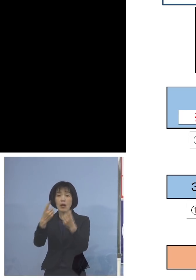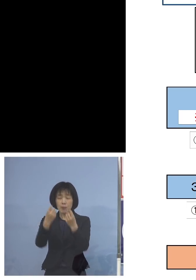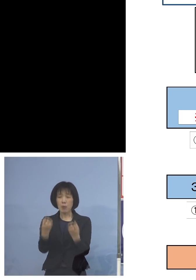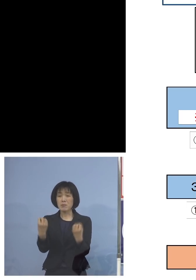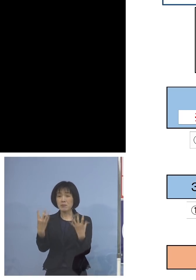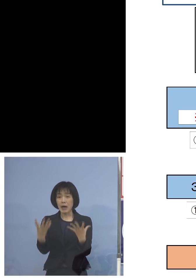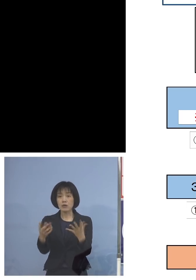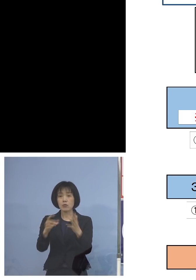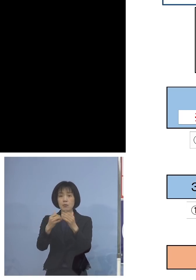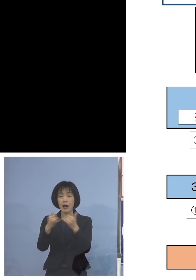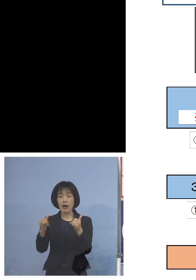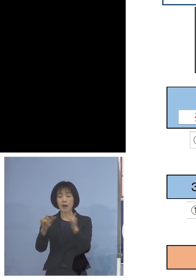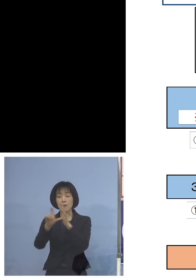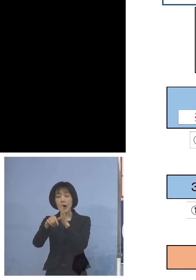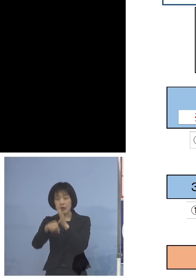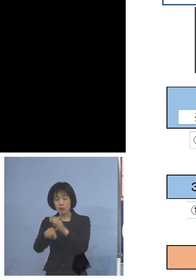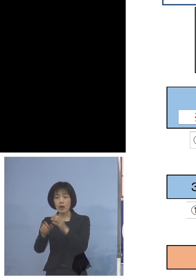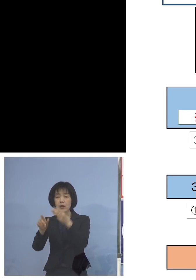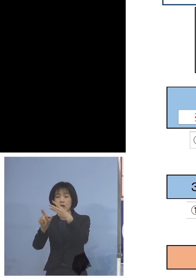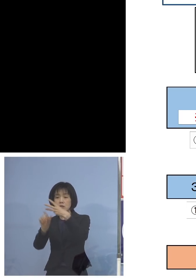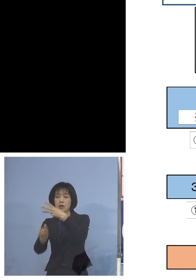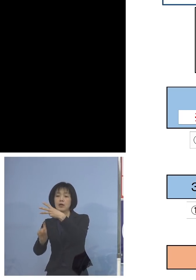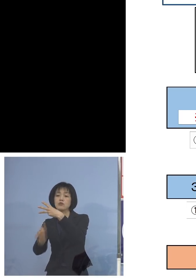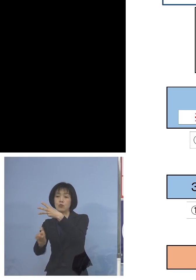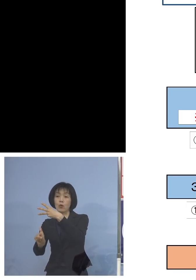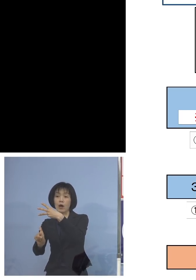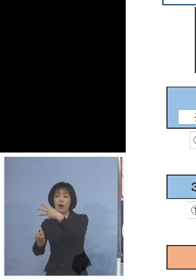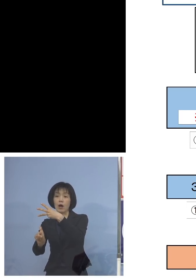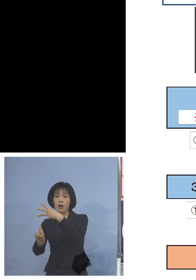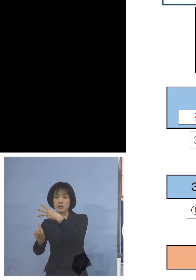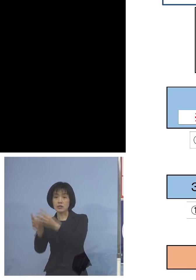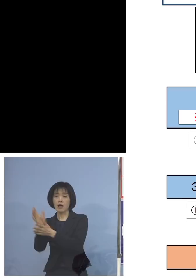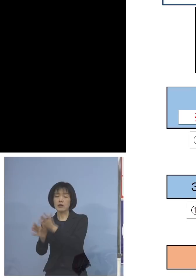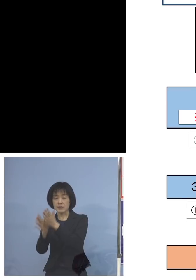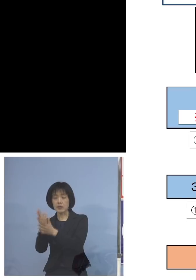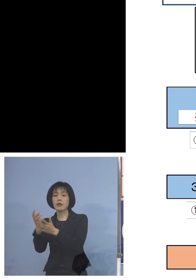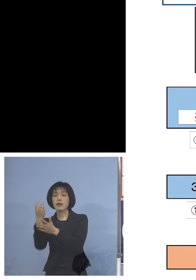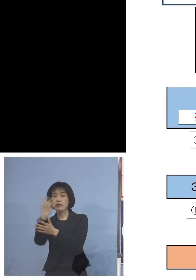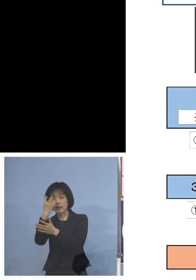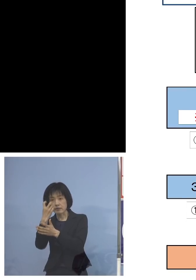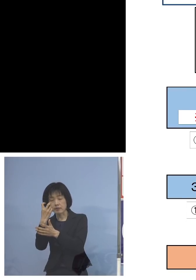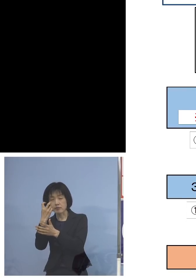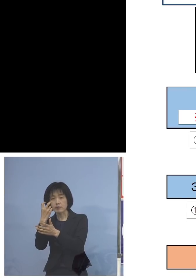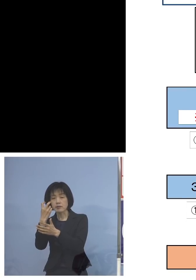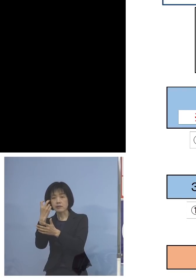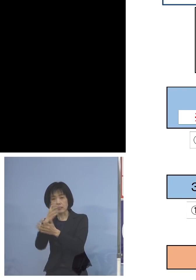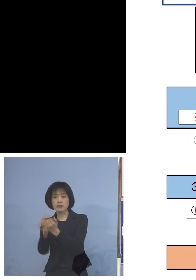3月10日追検査、追面接を 行わさせていただきます